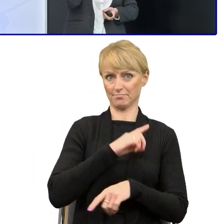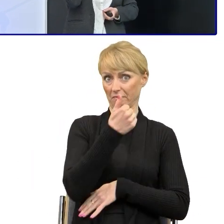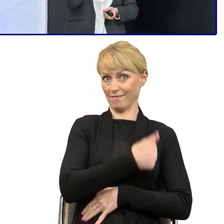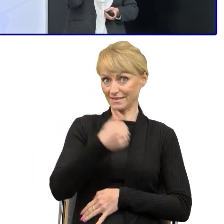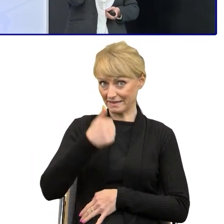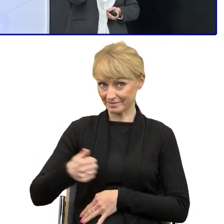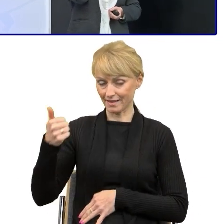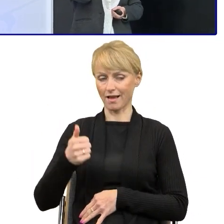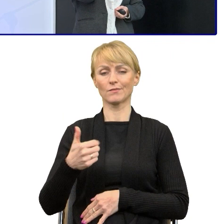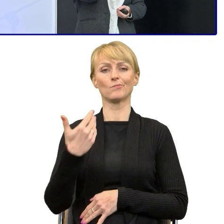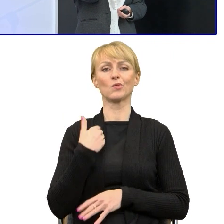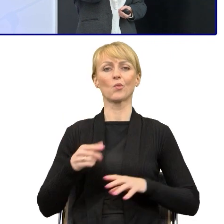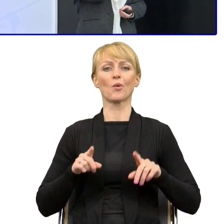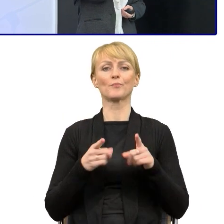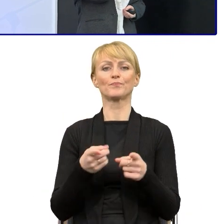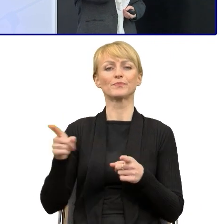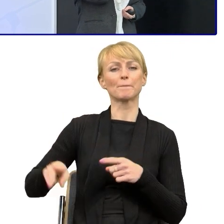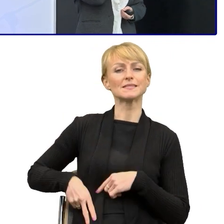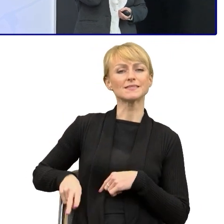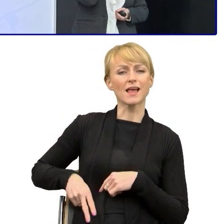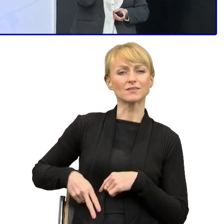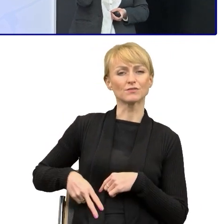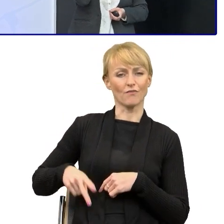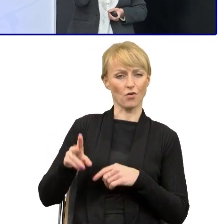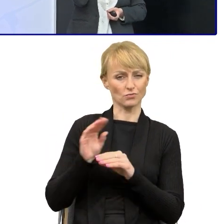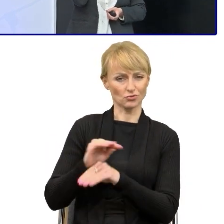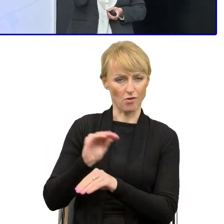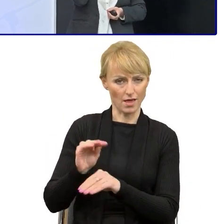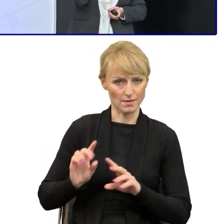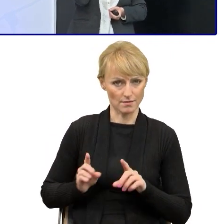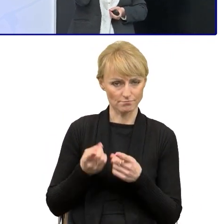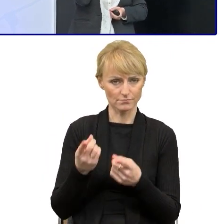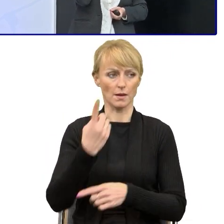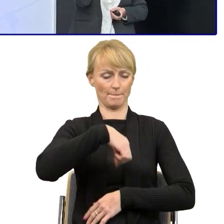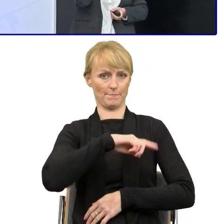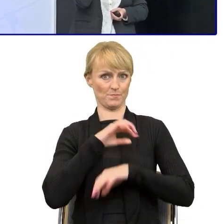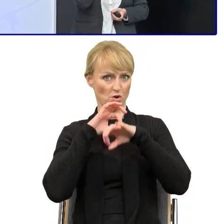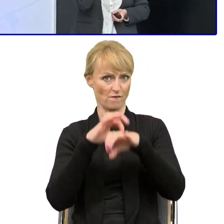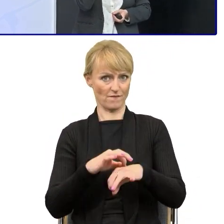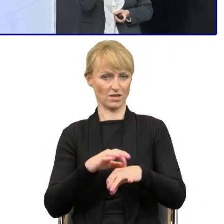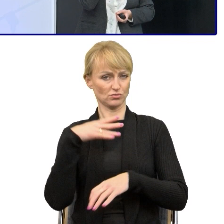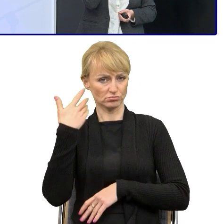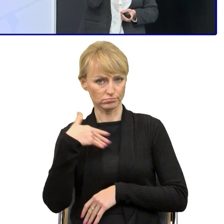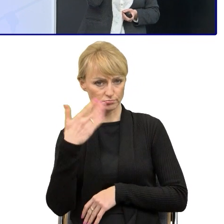organizowanych przez ministerstwo, o których Pan dyrektor opowiadał, to takim punktem zapalnym był właśnie telefon do tego